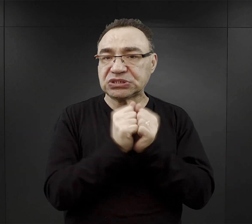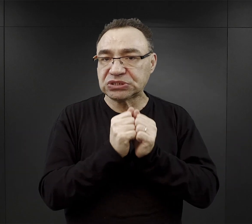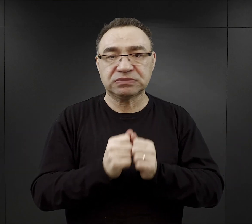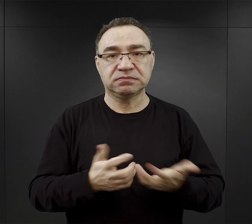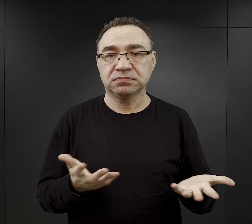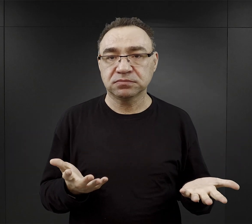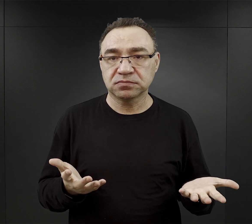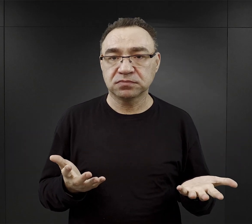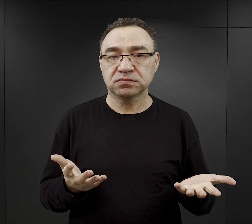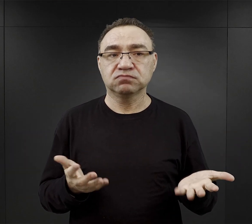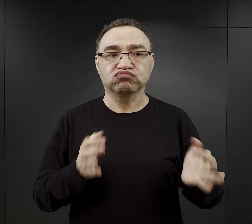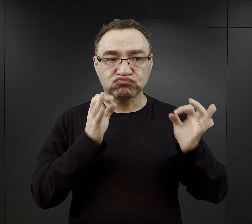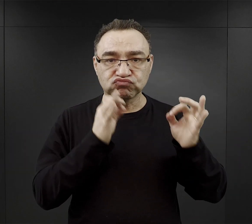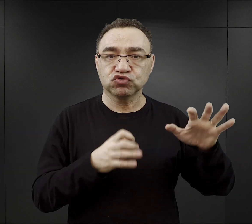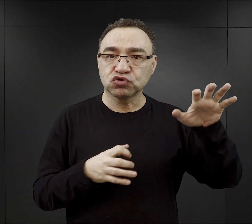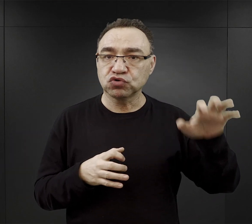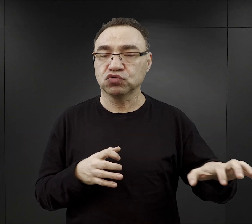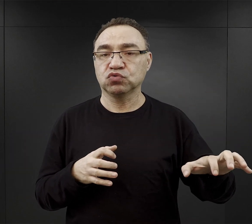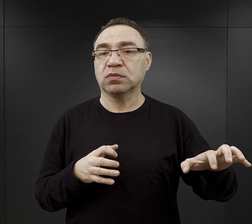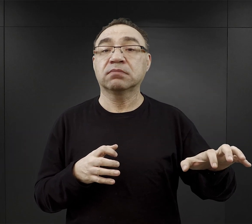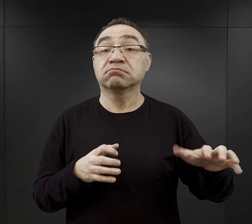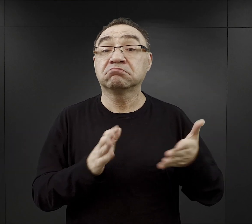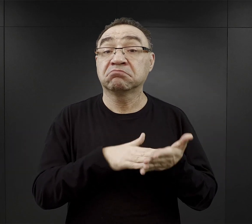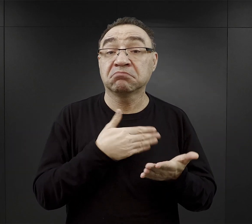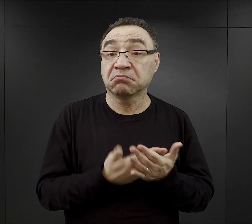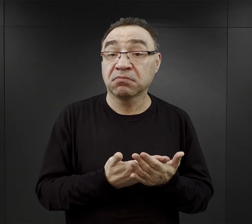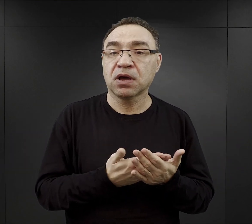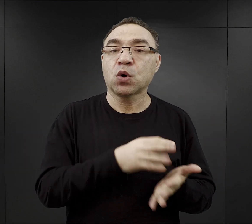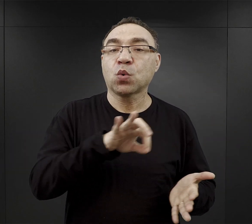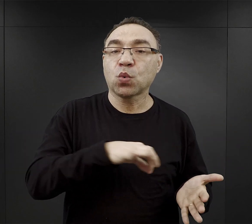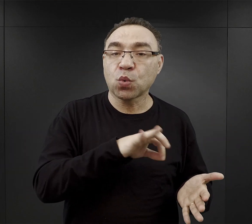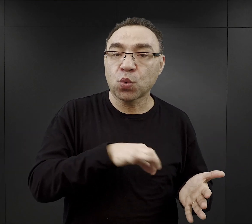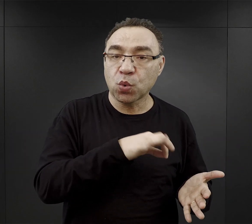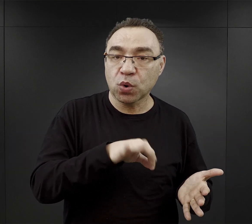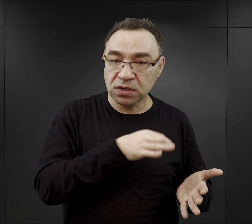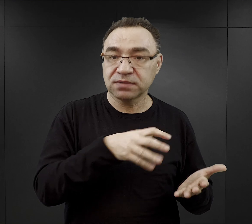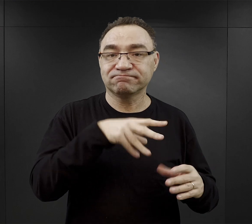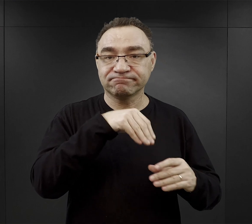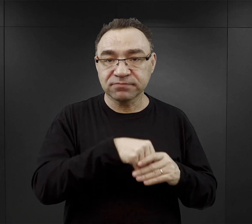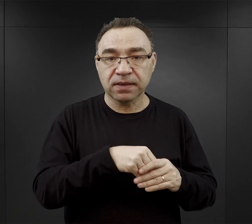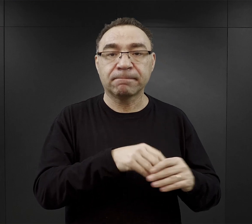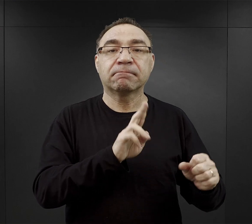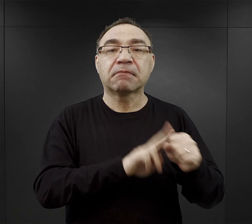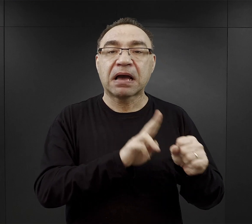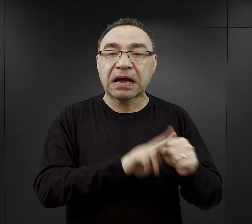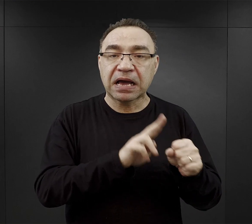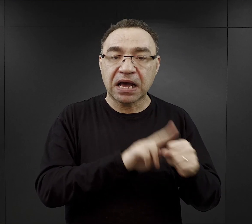Za takie dobre komando uchodziła praca w kuchniach obozowych, magazynach, biurach,